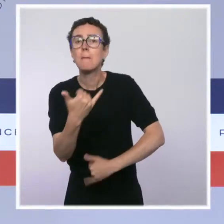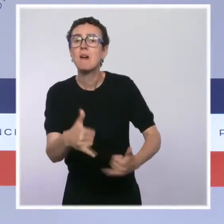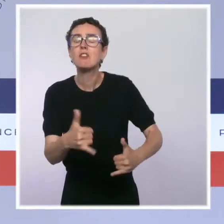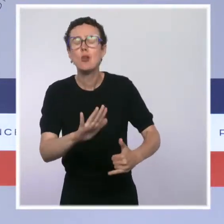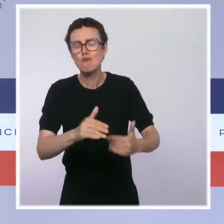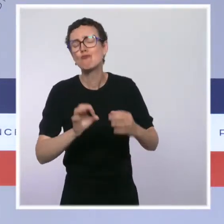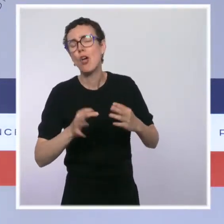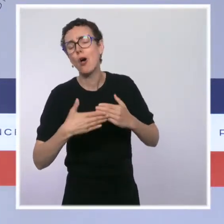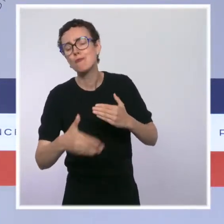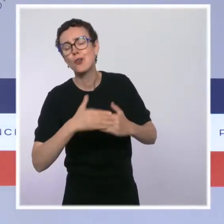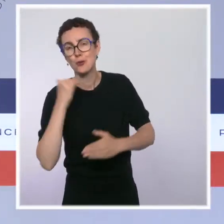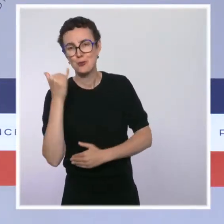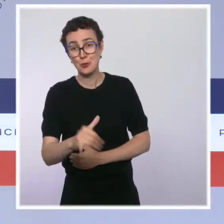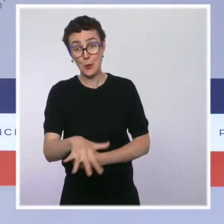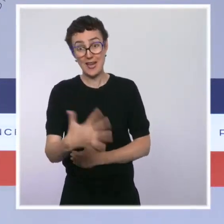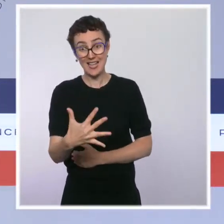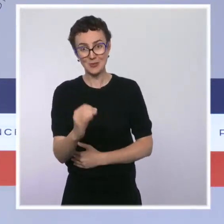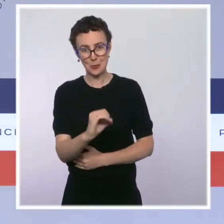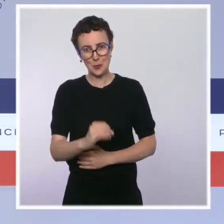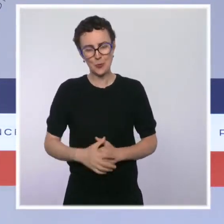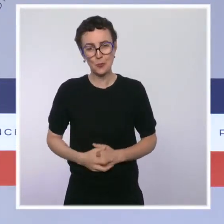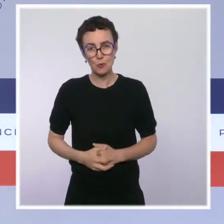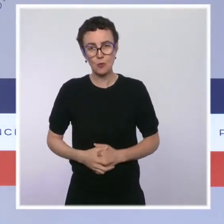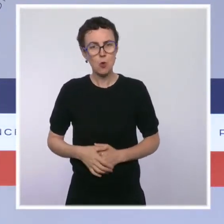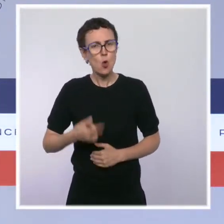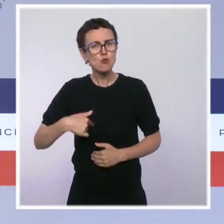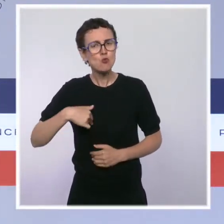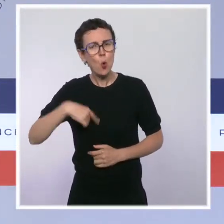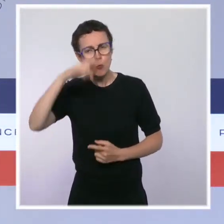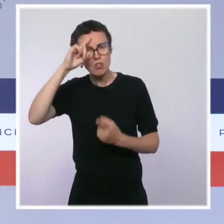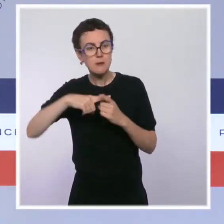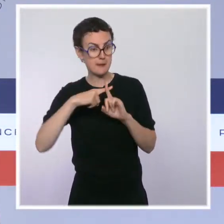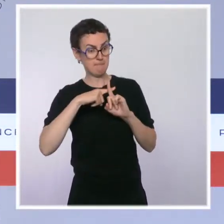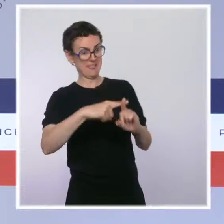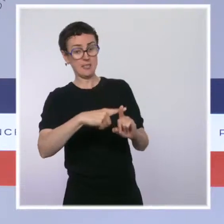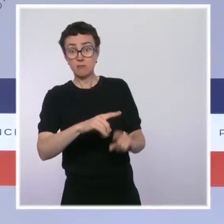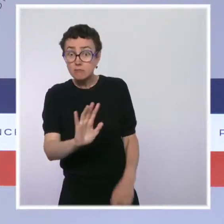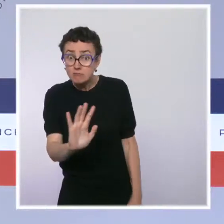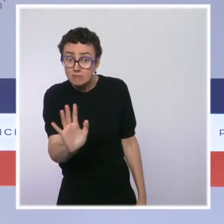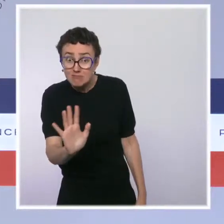Nous ne stigmatisons personne. Nous responsabilisons tout le monde. Cette mesure est nécessaire.